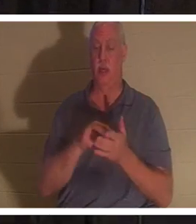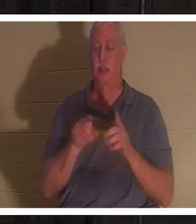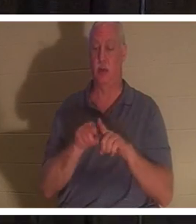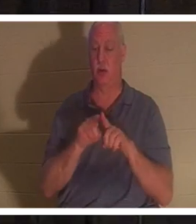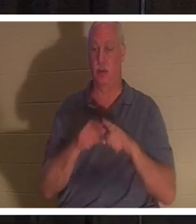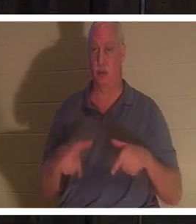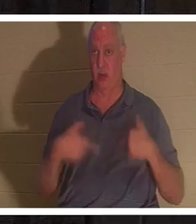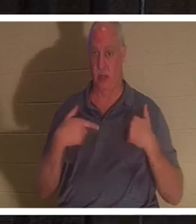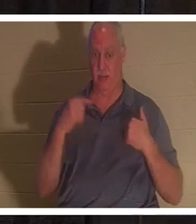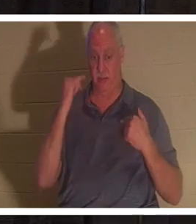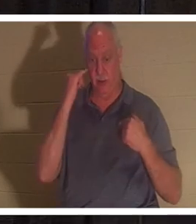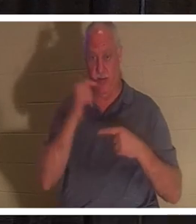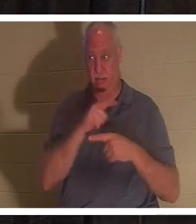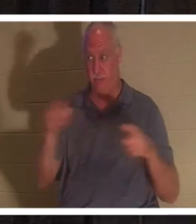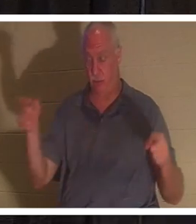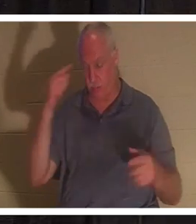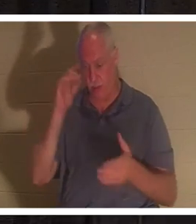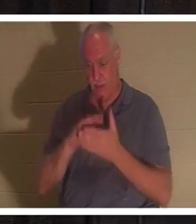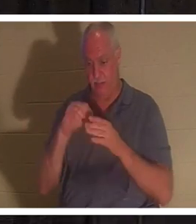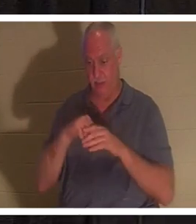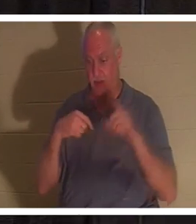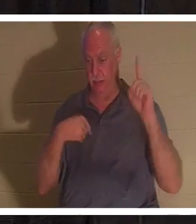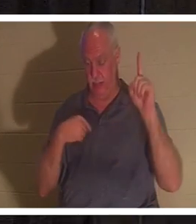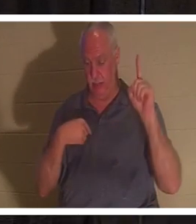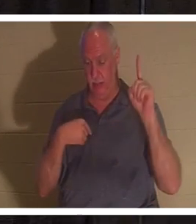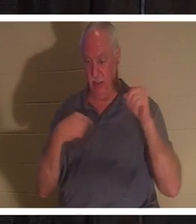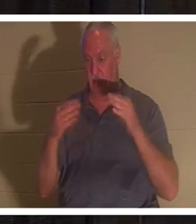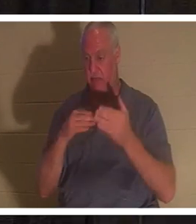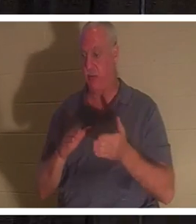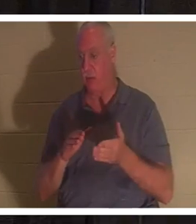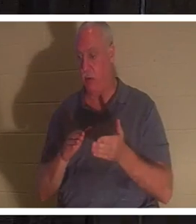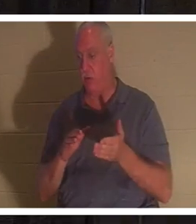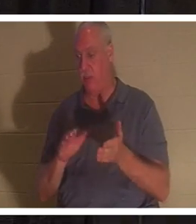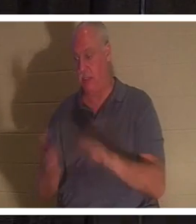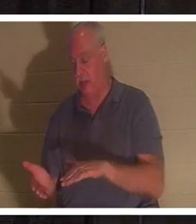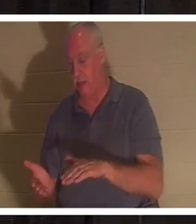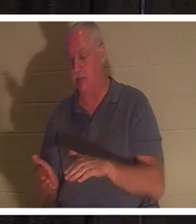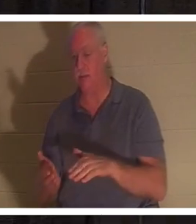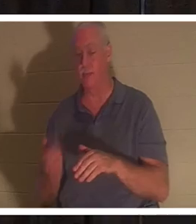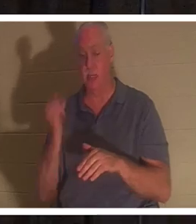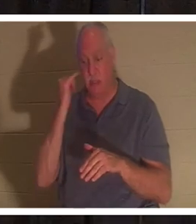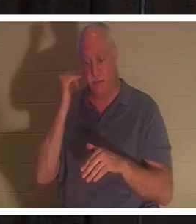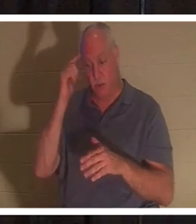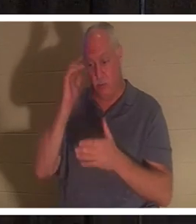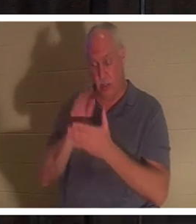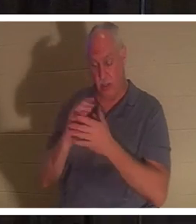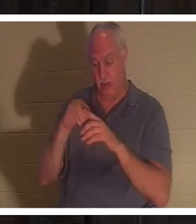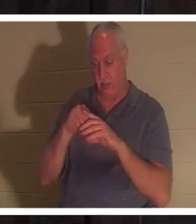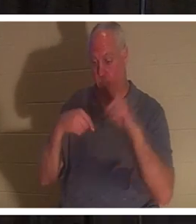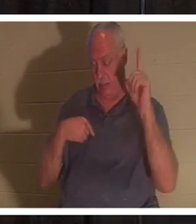나를 믿는 자는 죽어도 살겠고 무릇 살아서 나를 믿는 자는 영원히 죽지 아니하리니”라고 말씀하셨습니다.